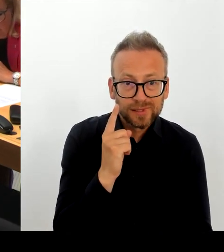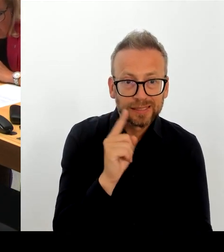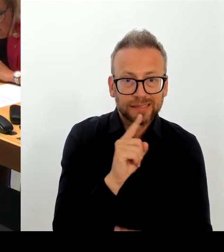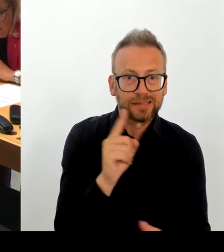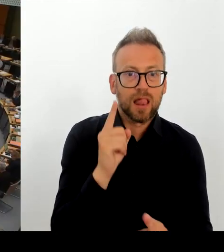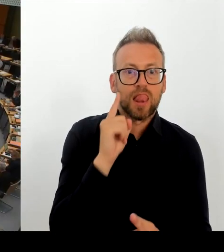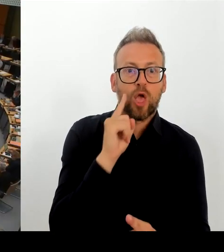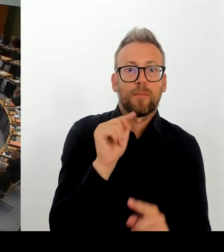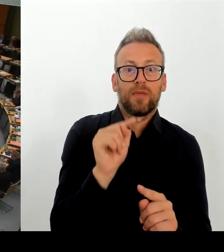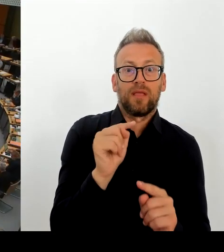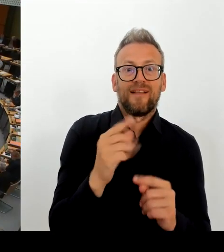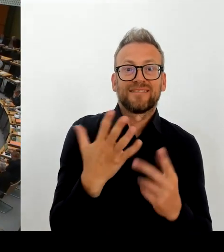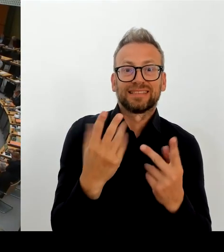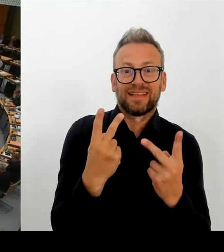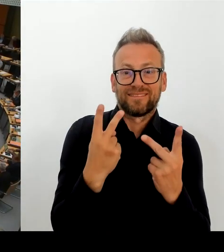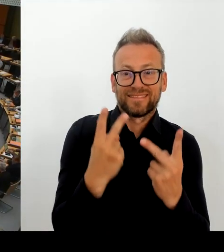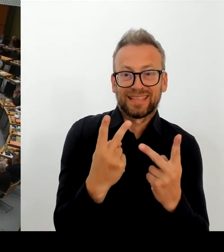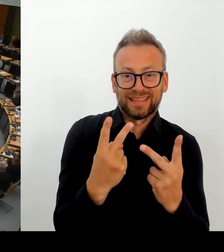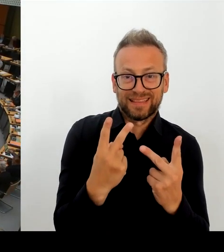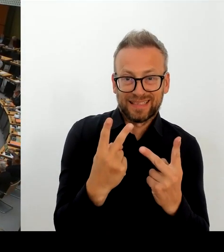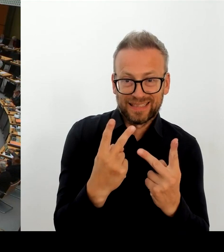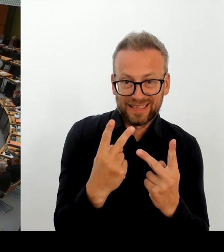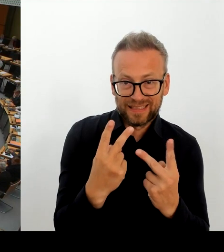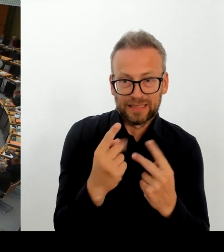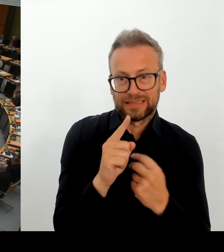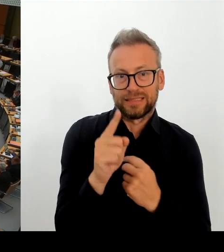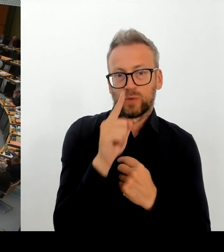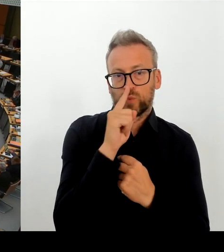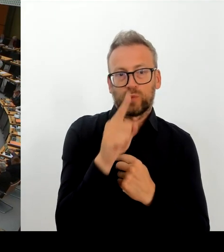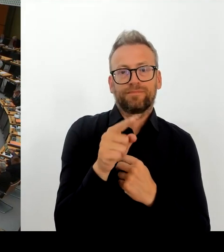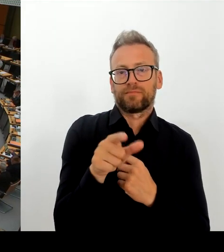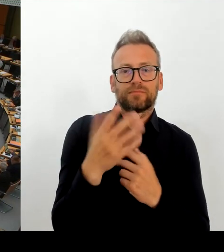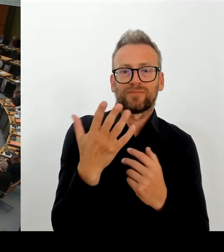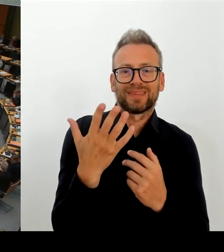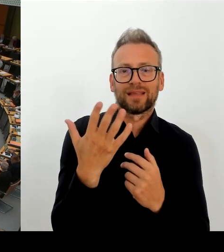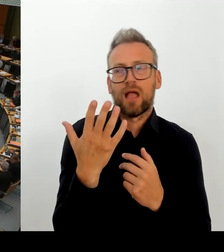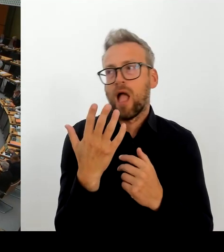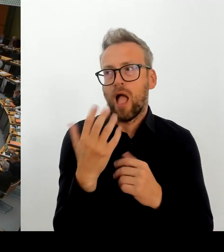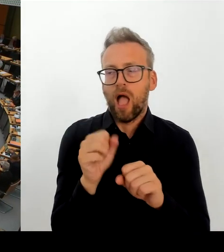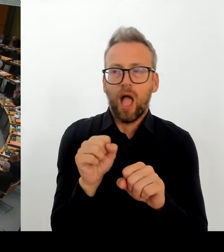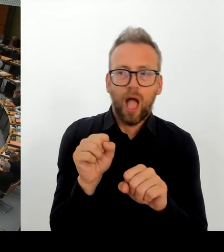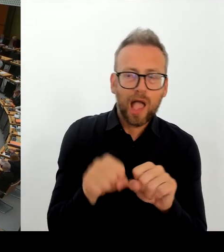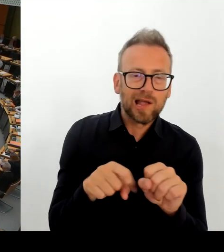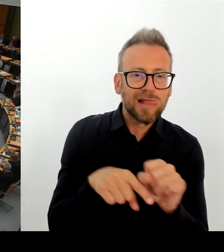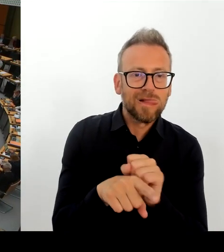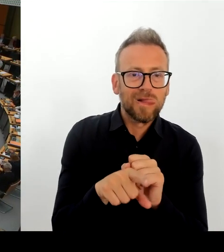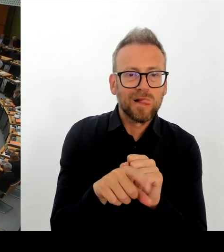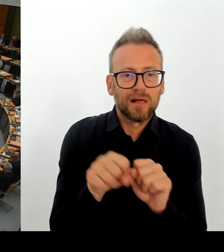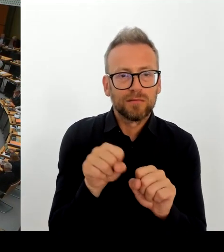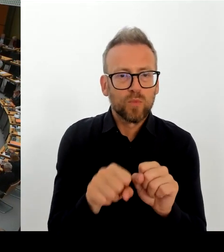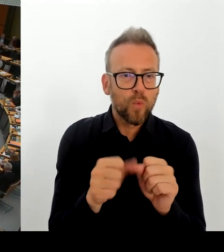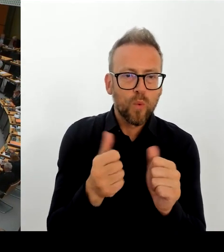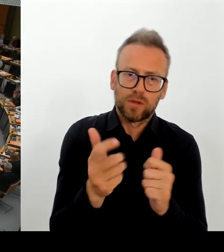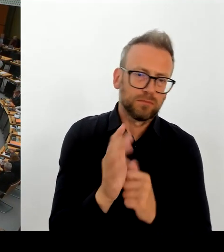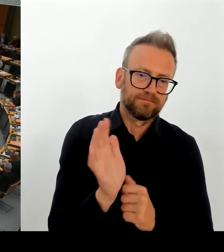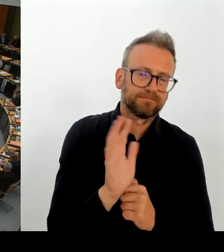(Rednerwechsel) Vielen Dank, Herr Regierender Bürgermeister. Dann geht die erste Nachfrage an den Kollegen Ziller. Bitte schön. (Rednerwechsel) Vielen Dank.